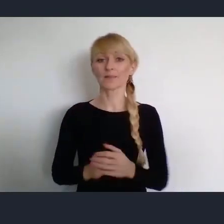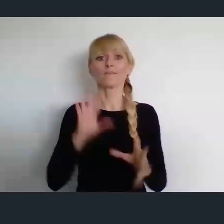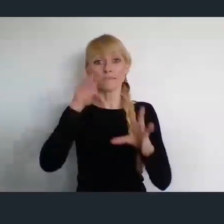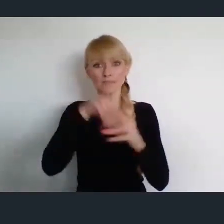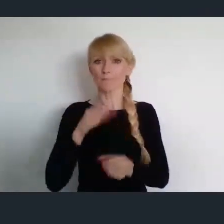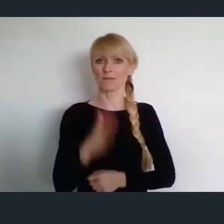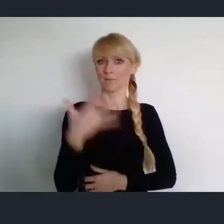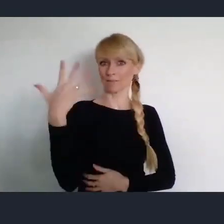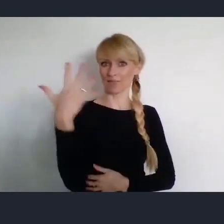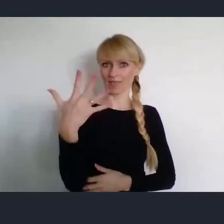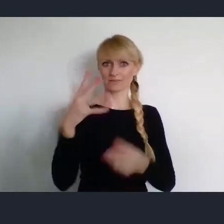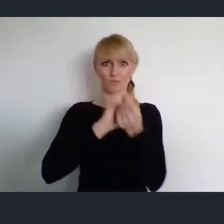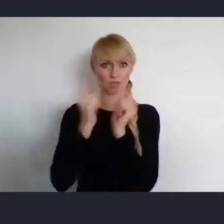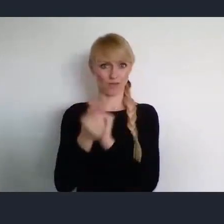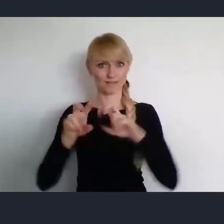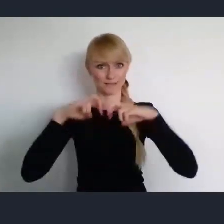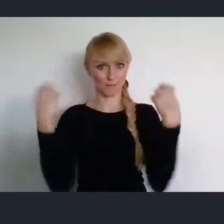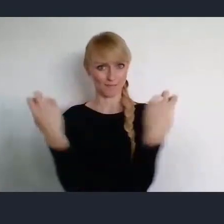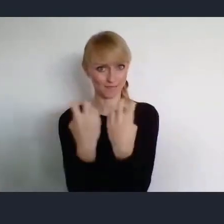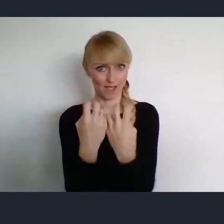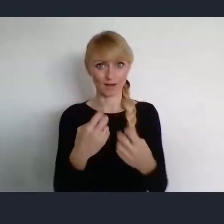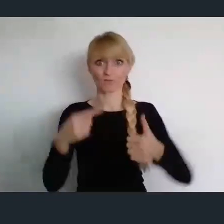To które się właśnie zaczyna, jest pierwszym.